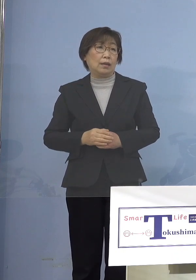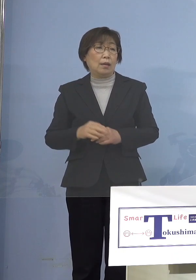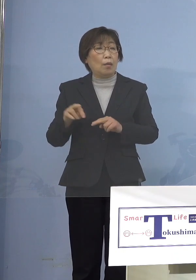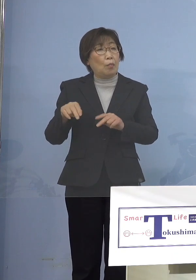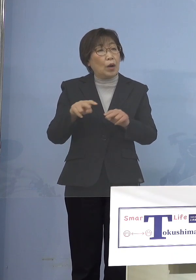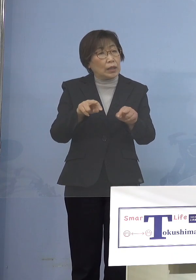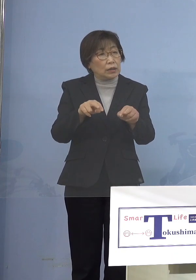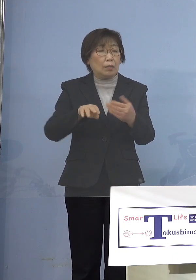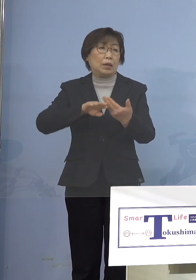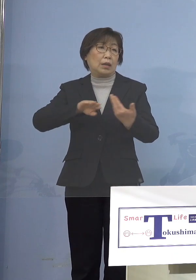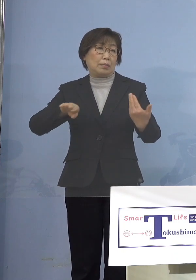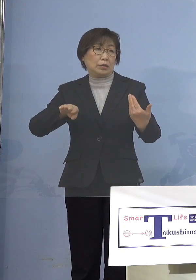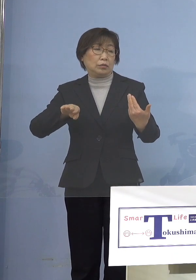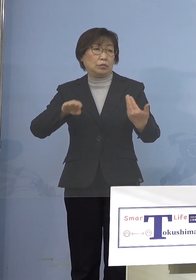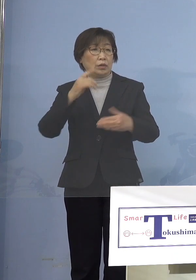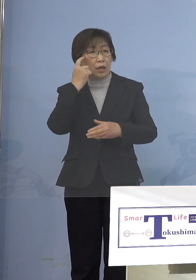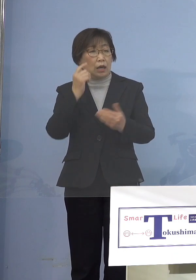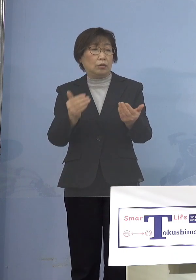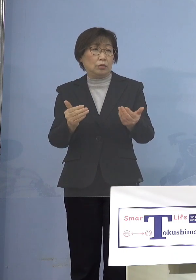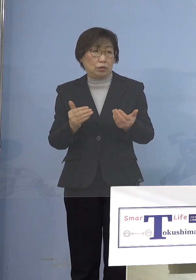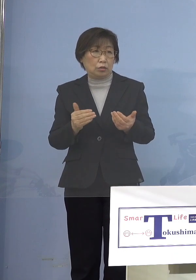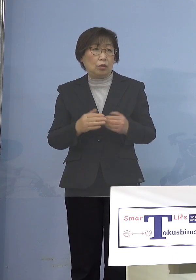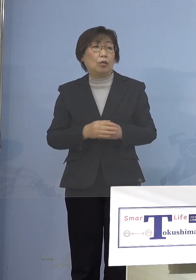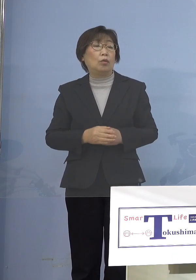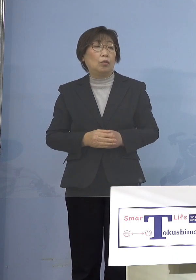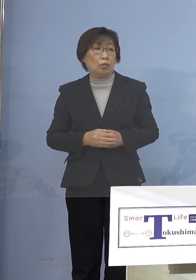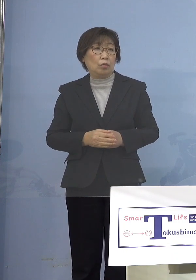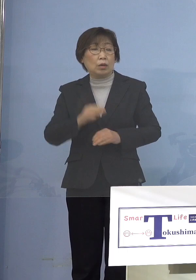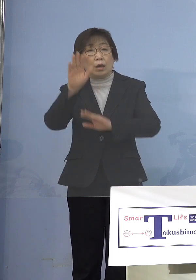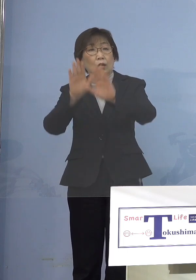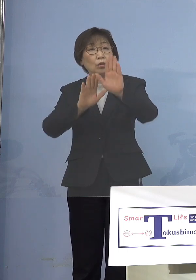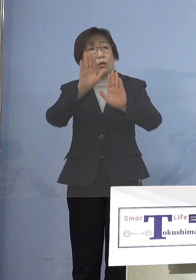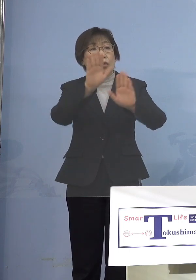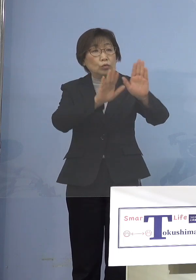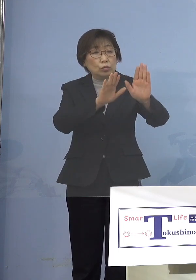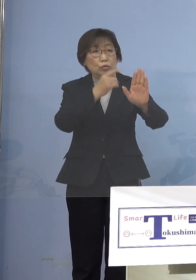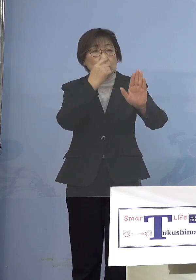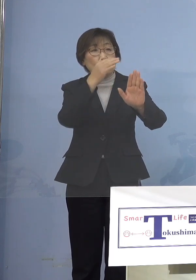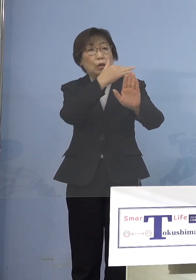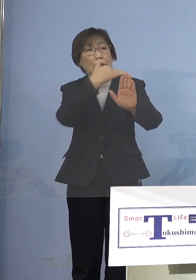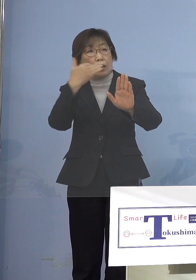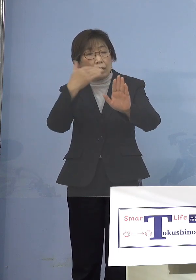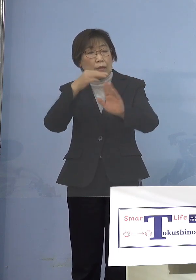そういうのもありますので そうした様子というのも 今後我々としては 大いに参考になるのではないか